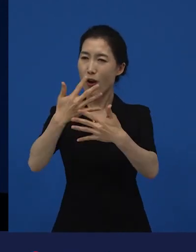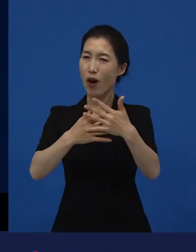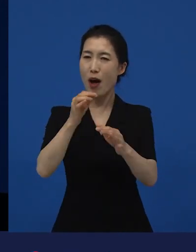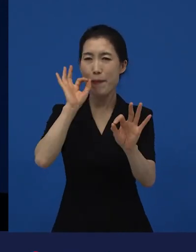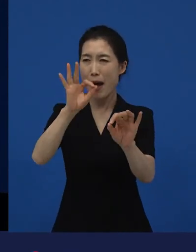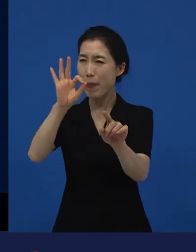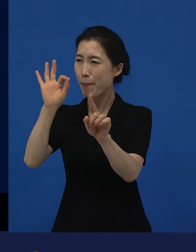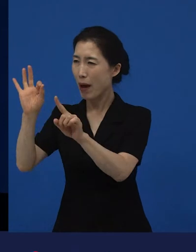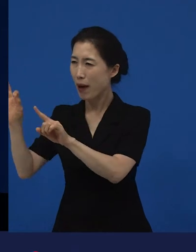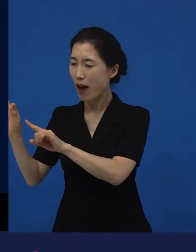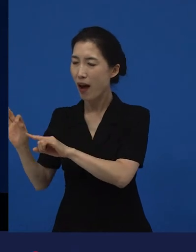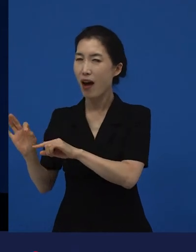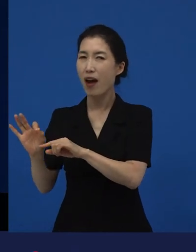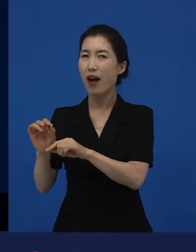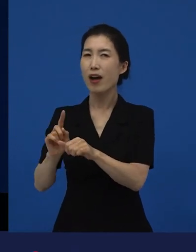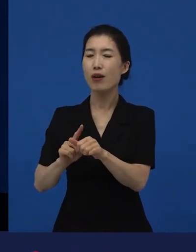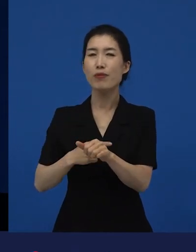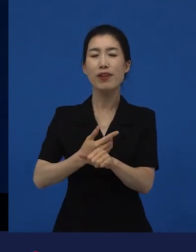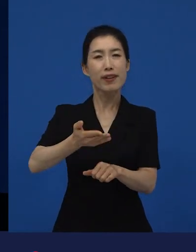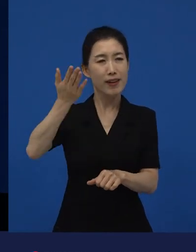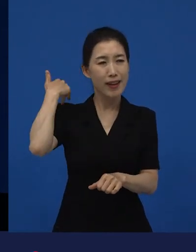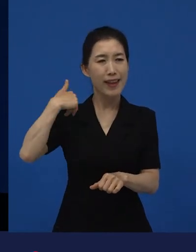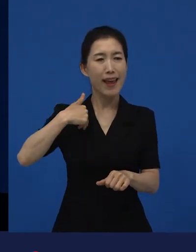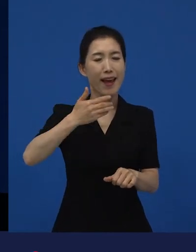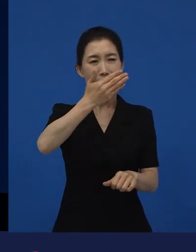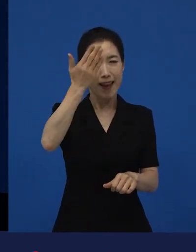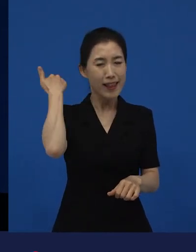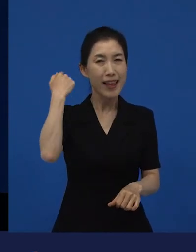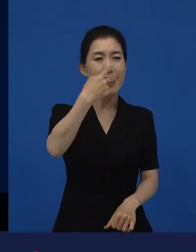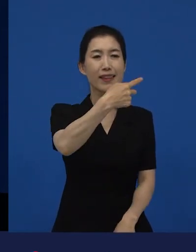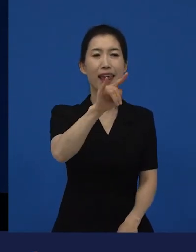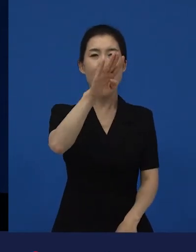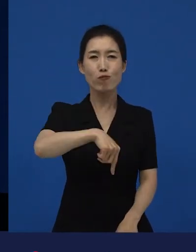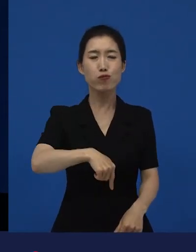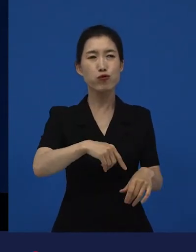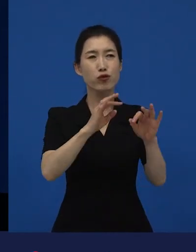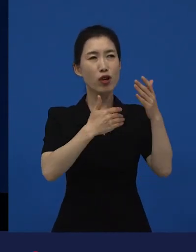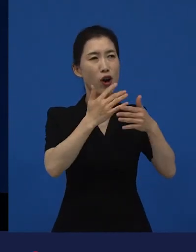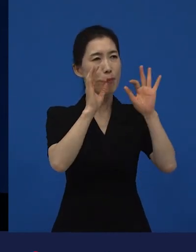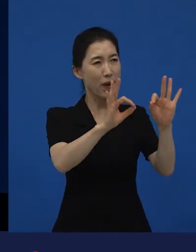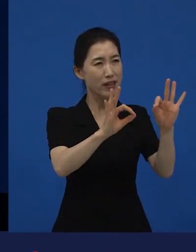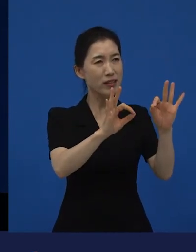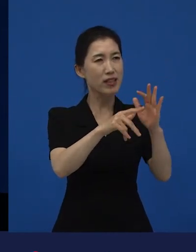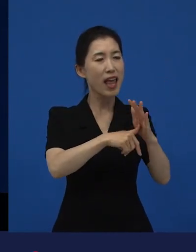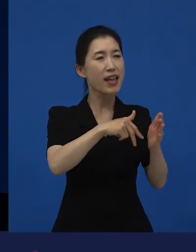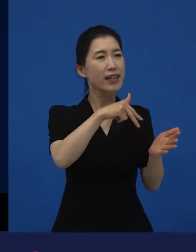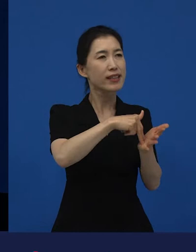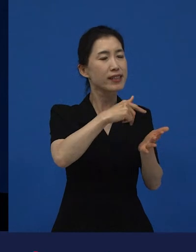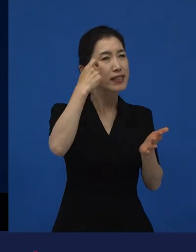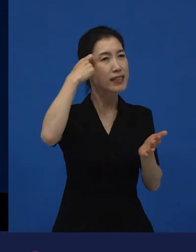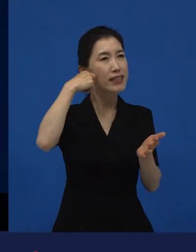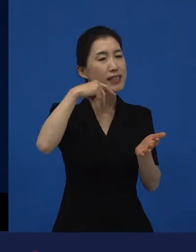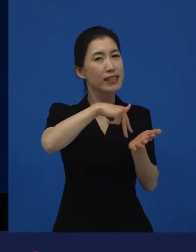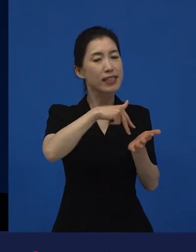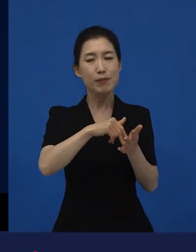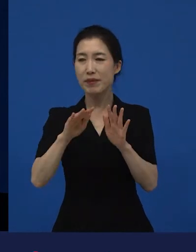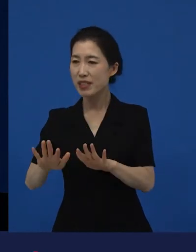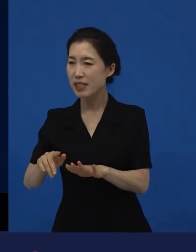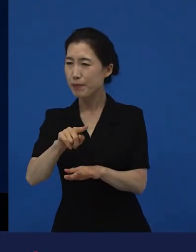저도 에 대해서 생각했던 생각들이 좀 더 풍성해 졌습니다. 그 영화를 바라보는 시각도 풍성해졌고.